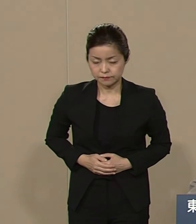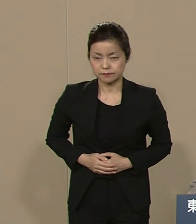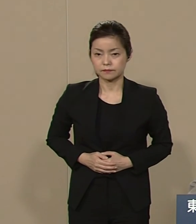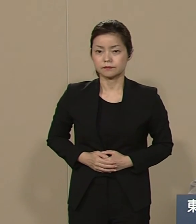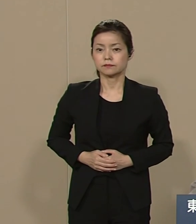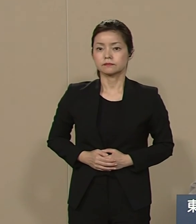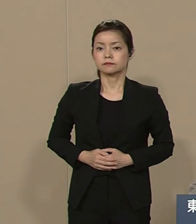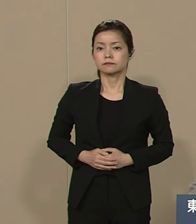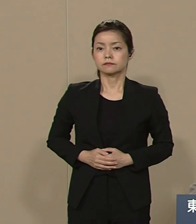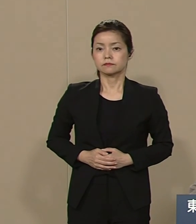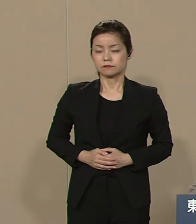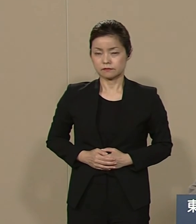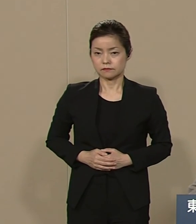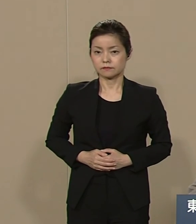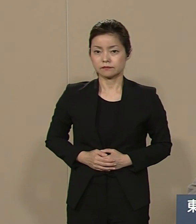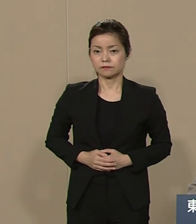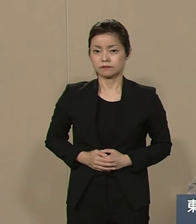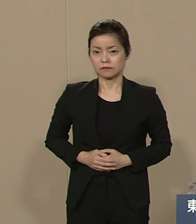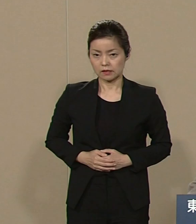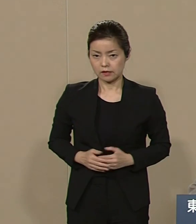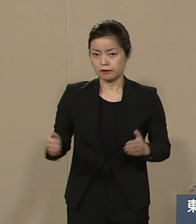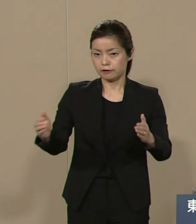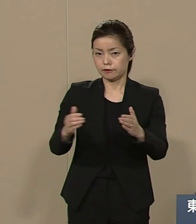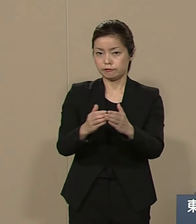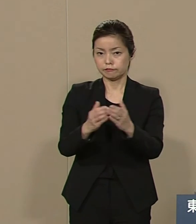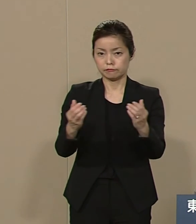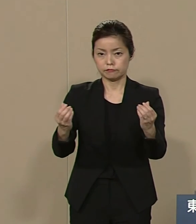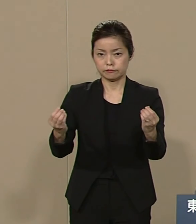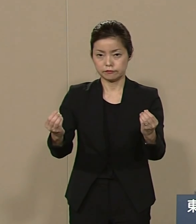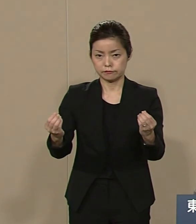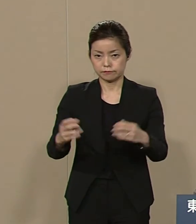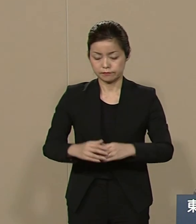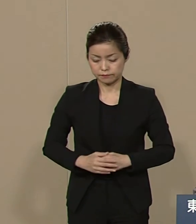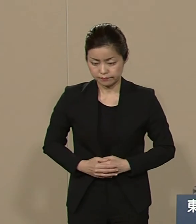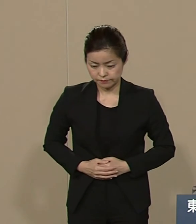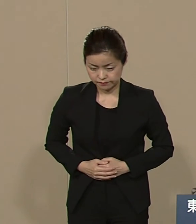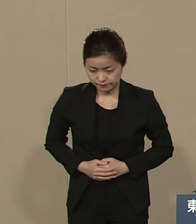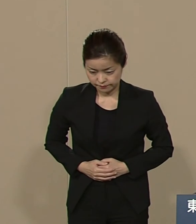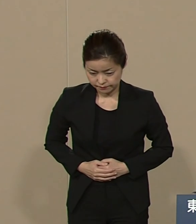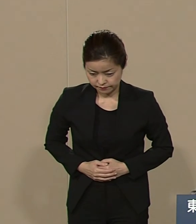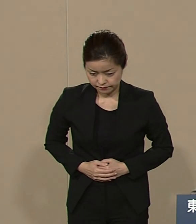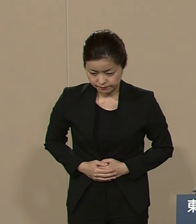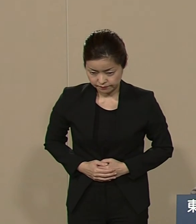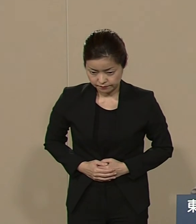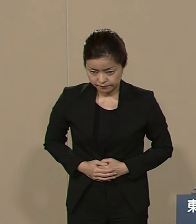まだ時間はございますが 以上でございます